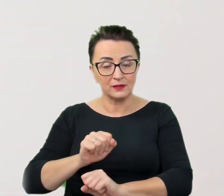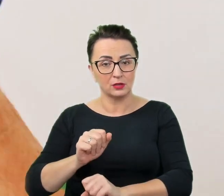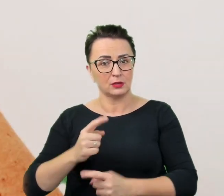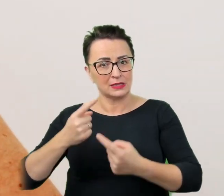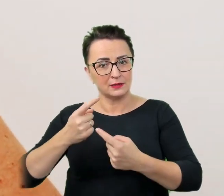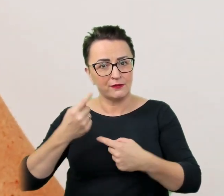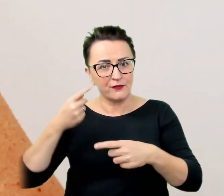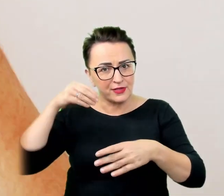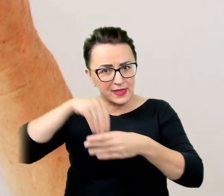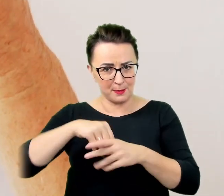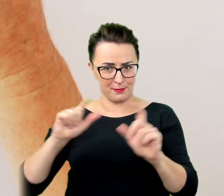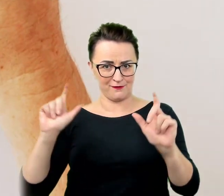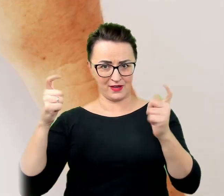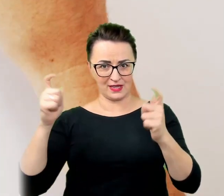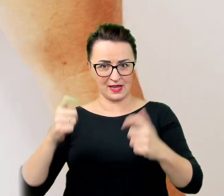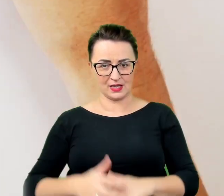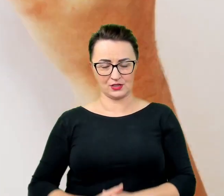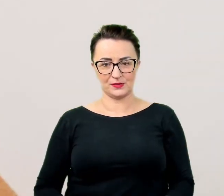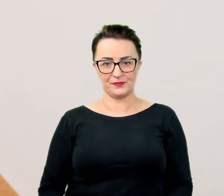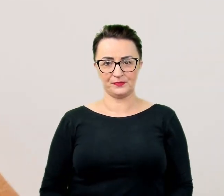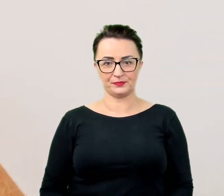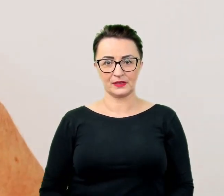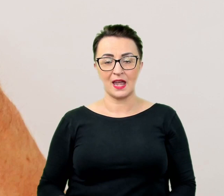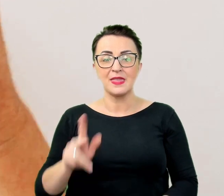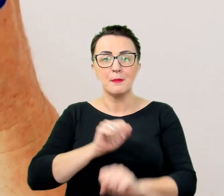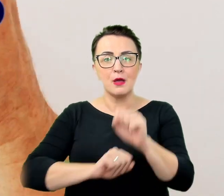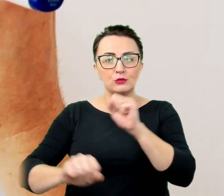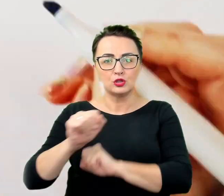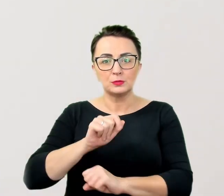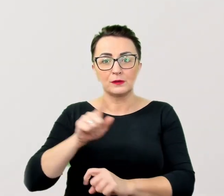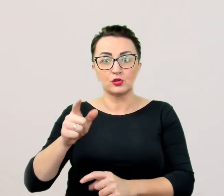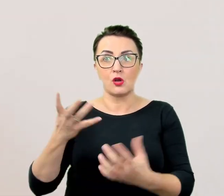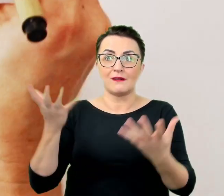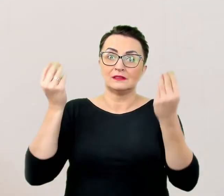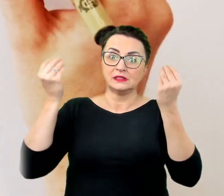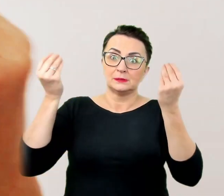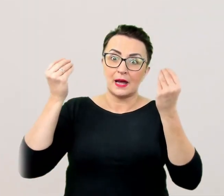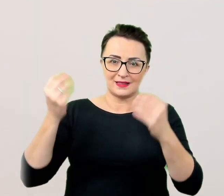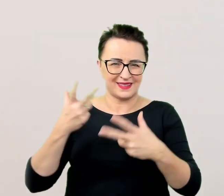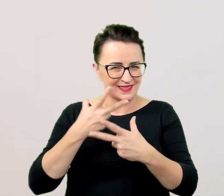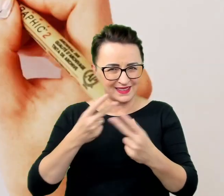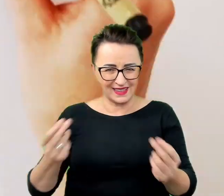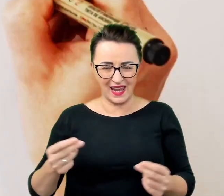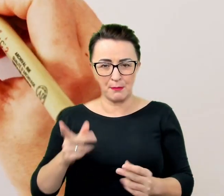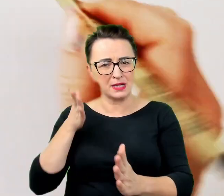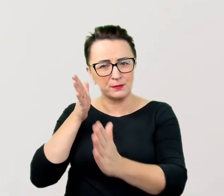Niepełnosprawność nie jest sensacją. Bezpośredniość wybacza się jedynie małym dzieciom. Wynika z ciekawości.